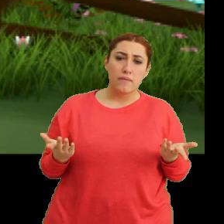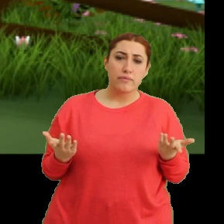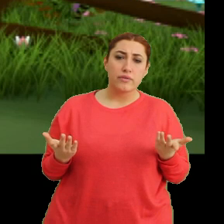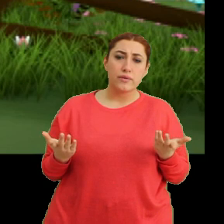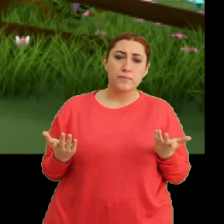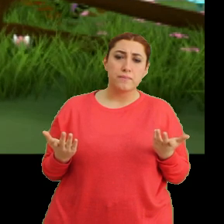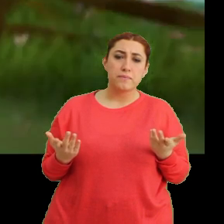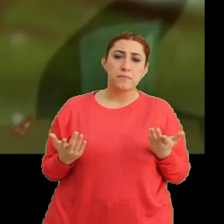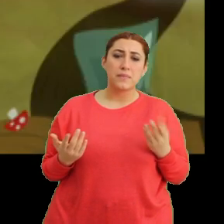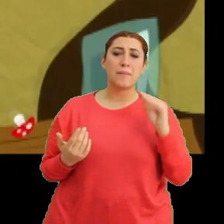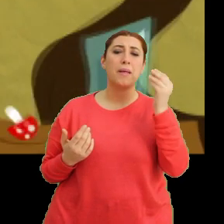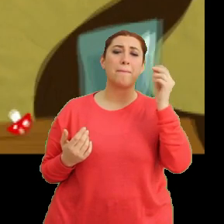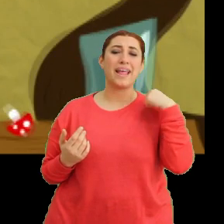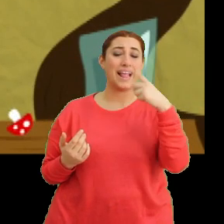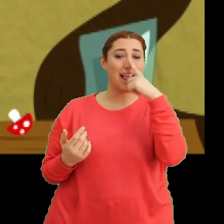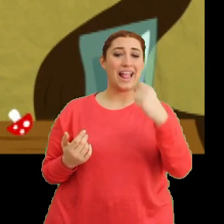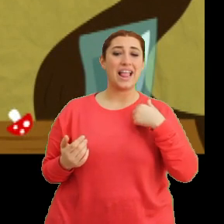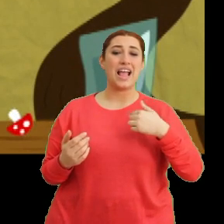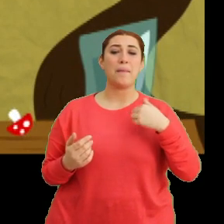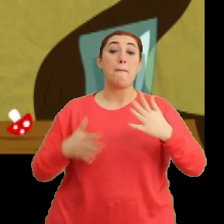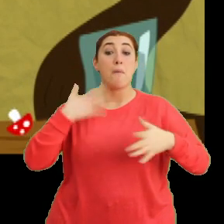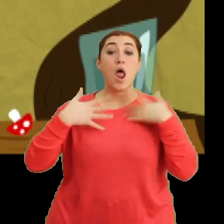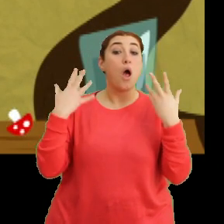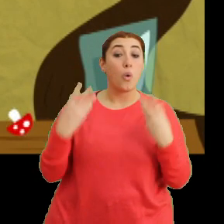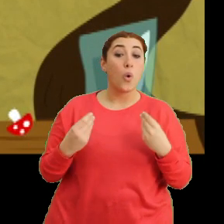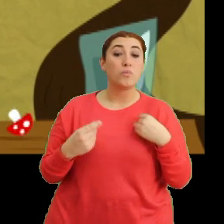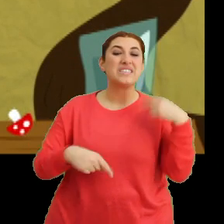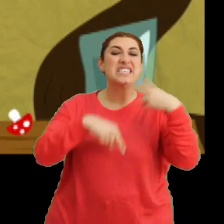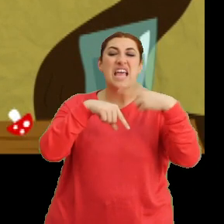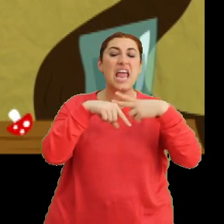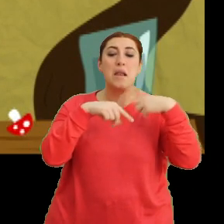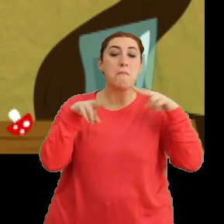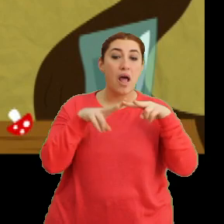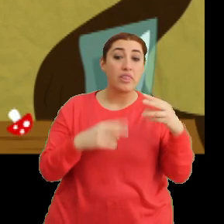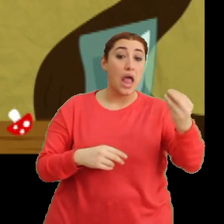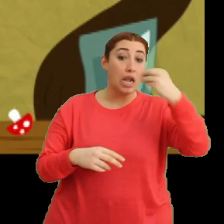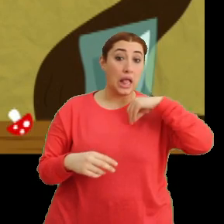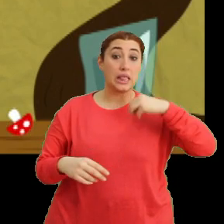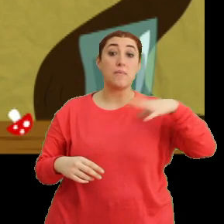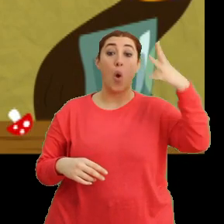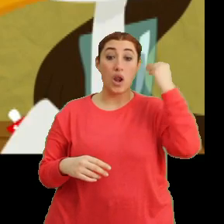Bebek bir leylek iken merak edip... ...zehirli mantar yediğimi öğrendiklerinde...